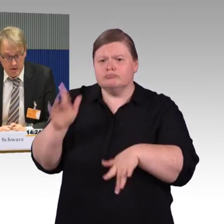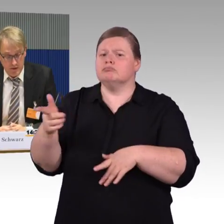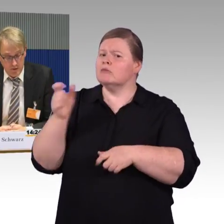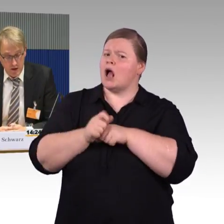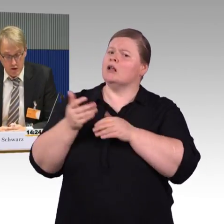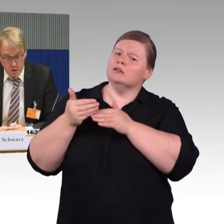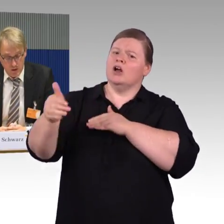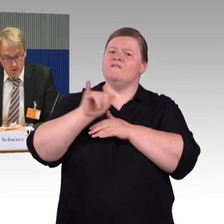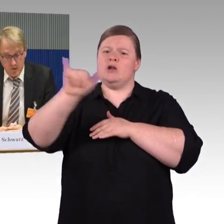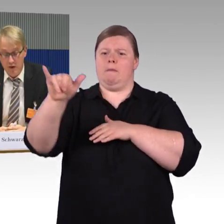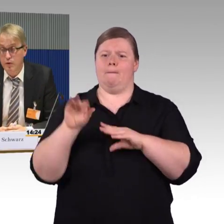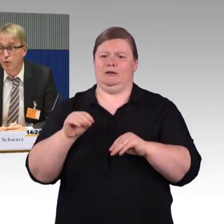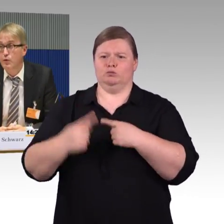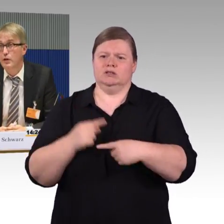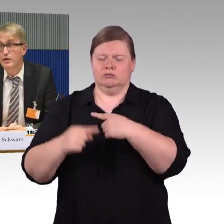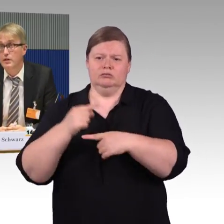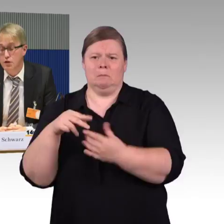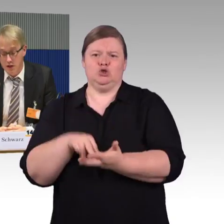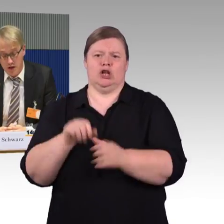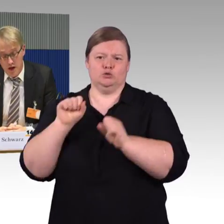dass, wenn neue Wettbewerber und neue Linien entstehen,